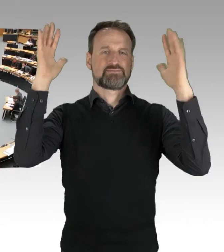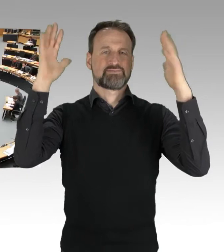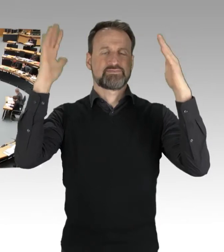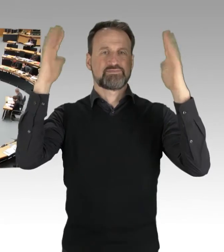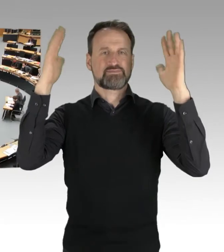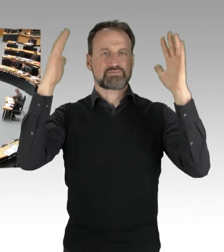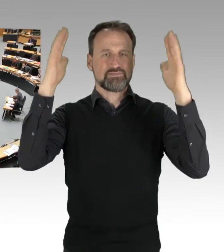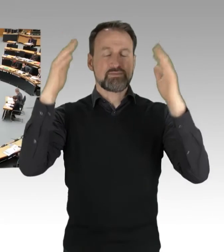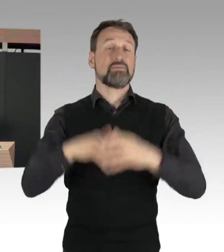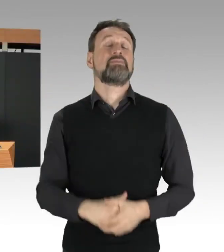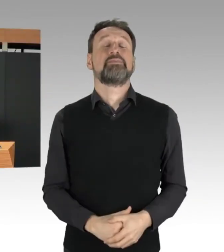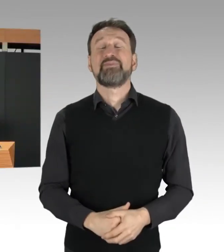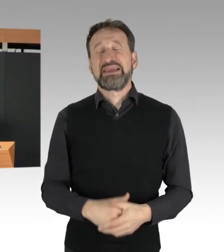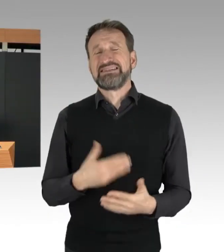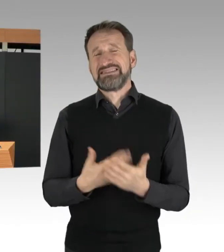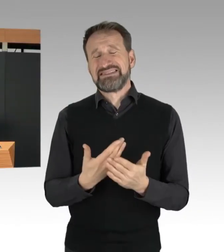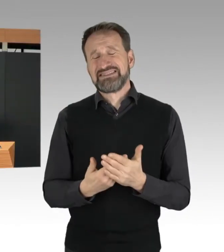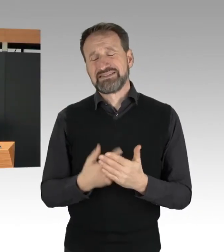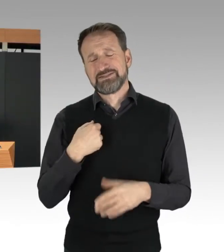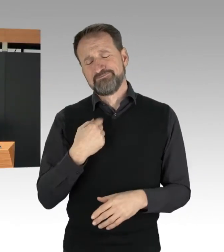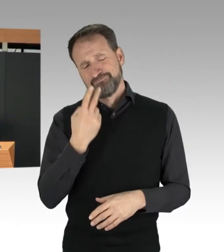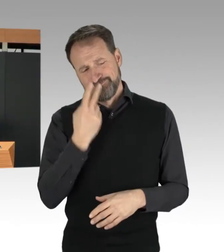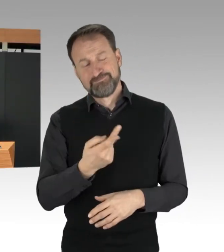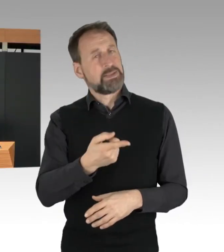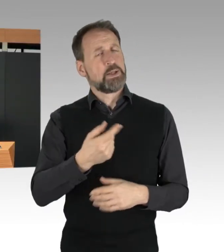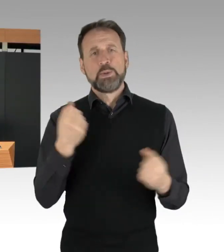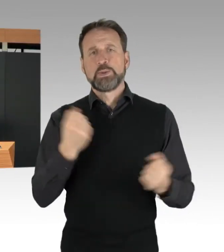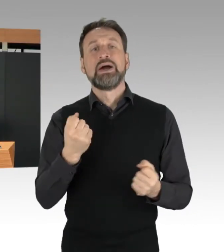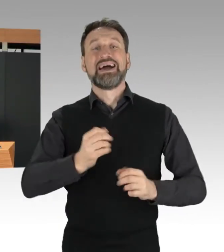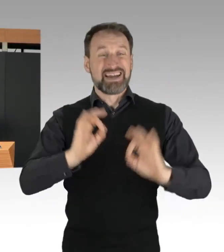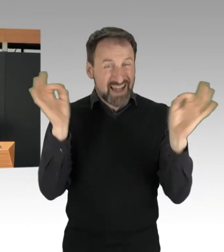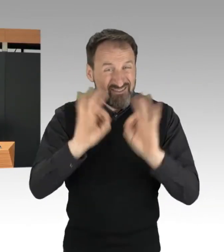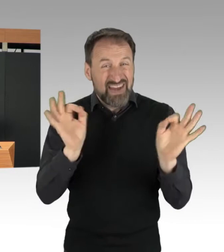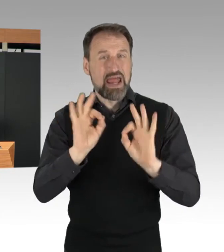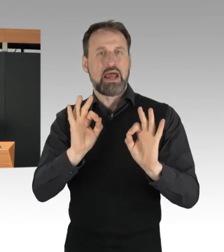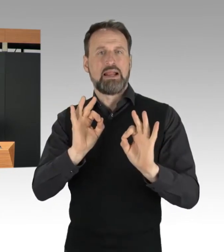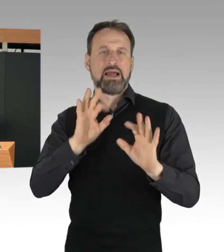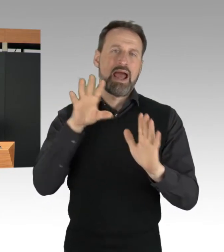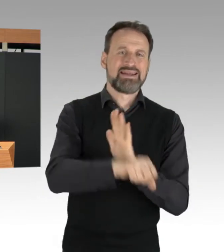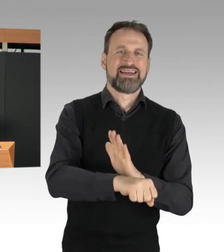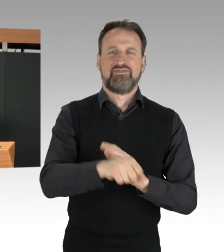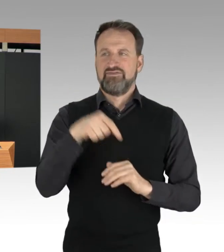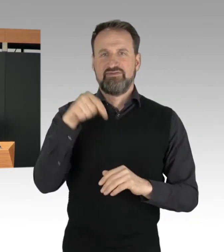Ein gefährlicher Eingriff in den Straßenverkehr ist dadurch nicht gedeckt.